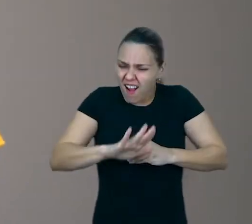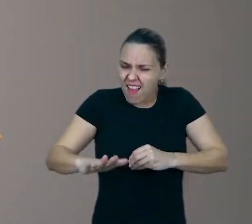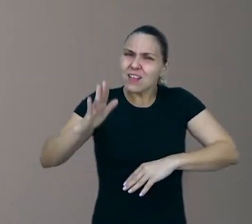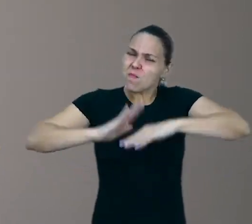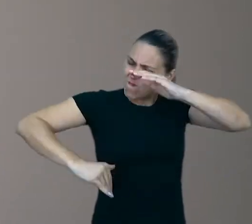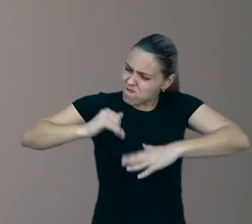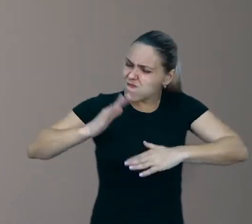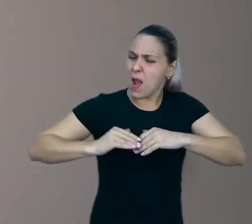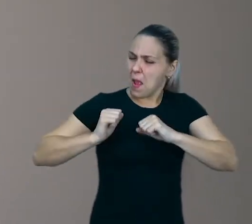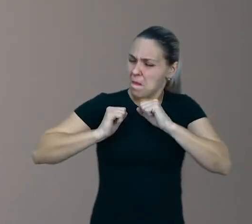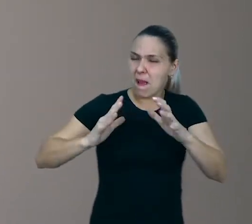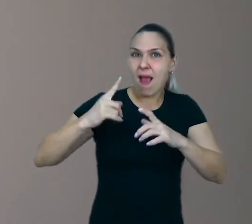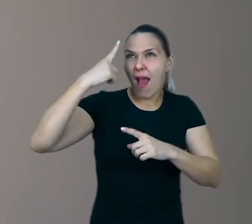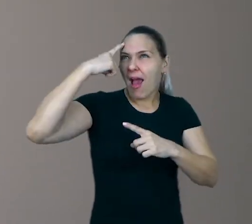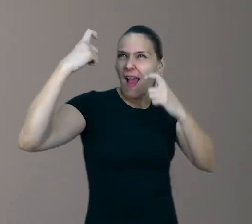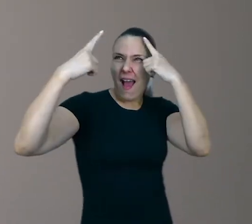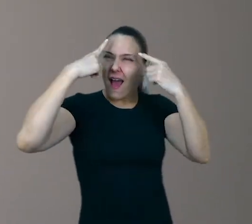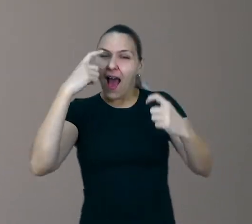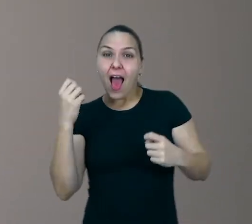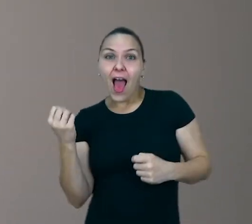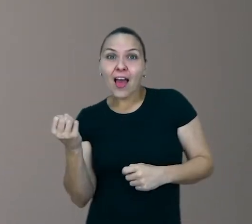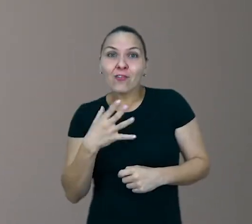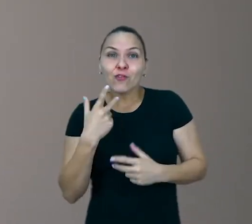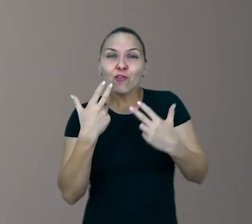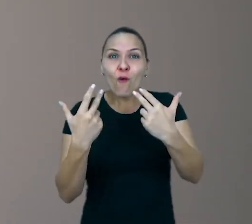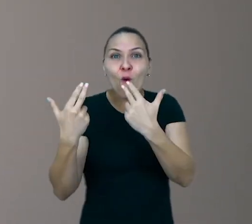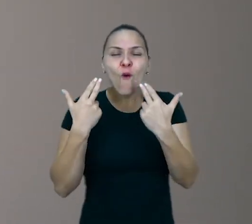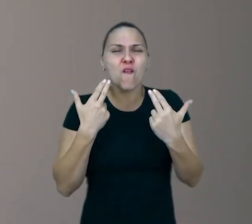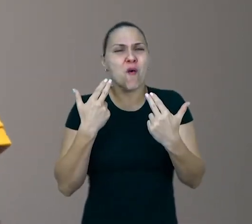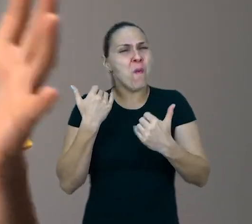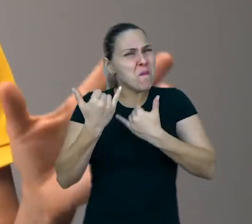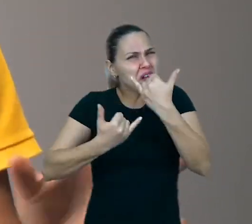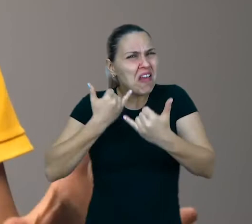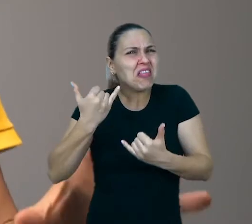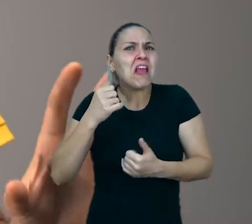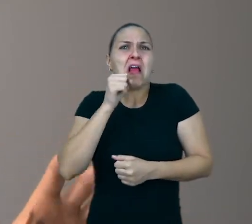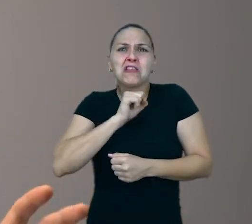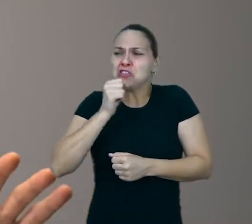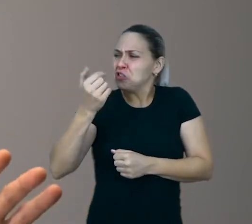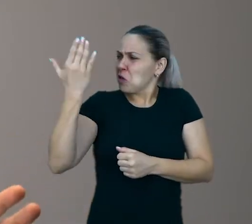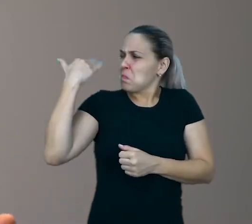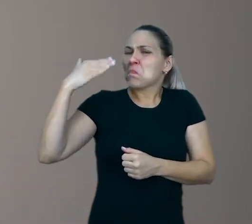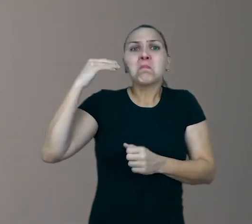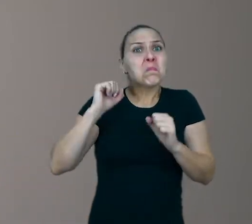Ainda que para isso ela tenha que usar brincadeiras antigas, ou repetir coisas que ela já faz há um bom tempo.